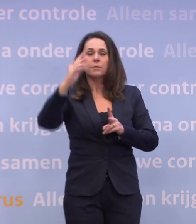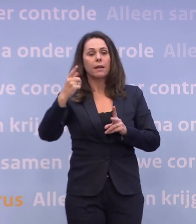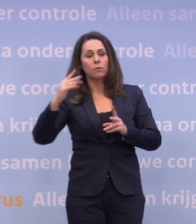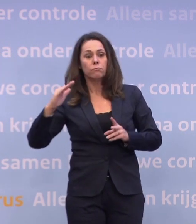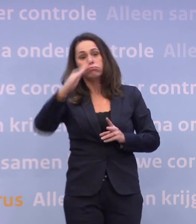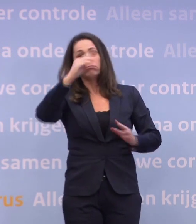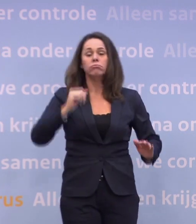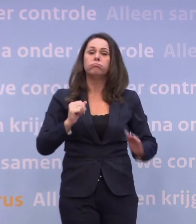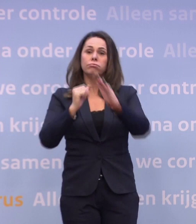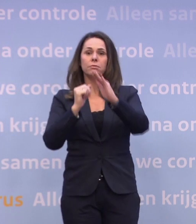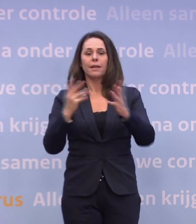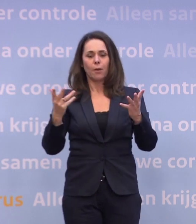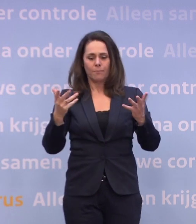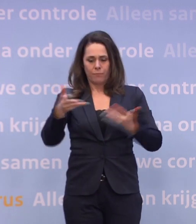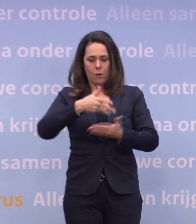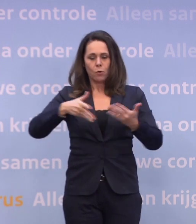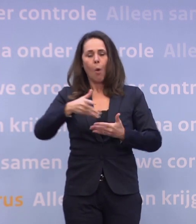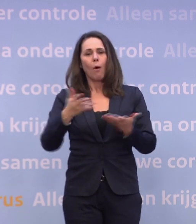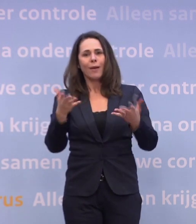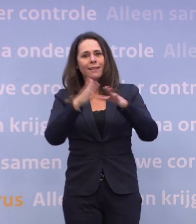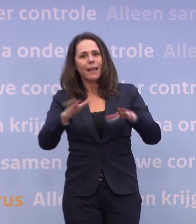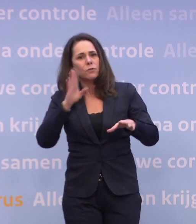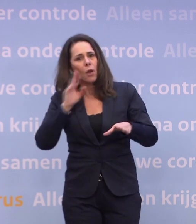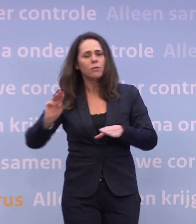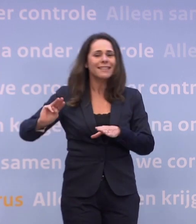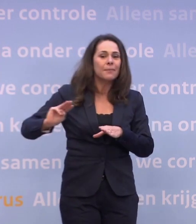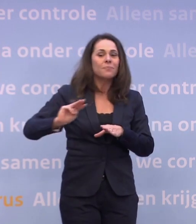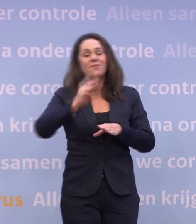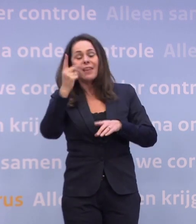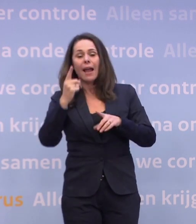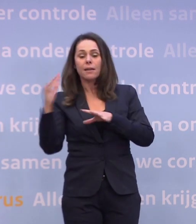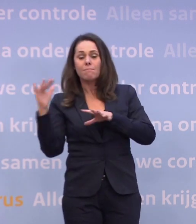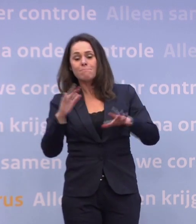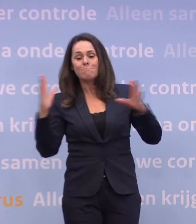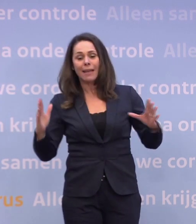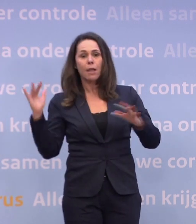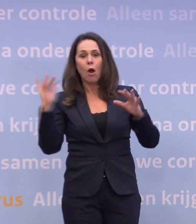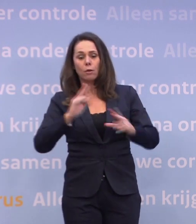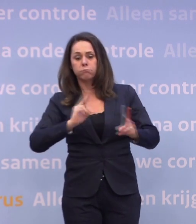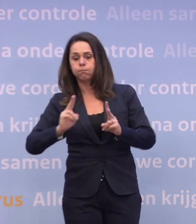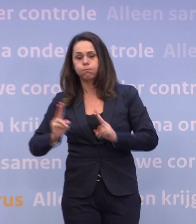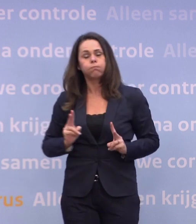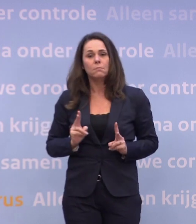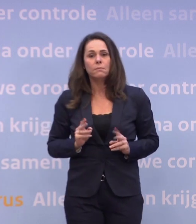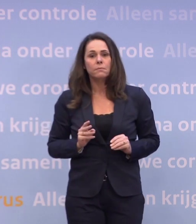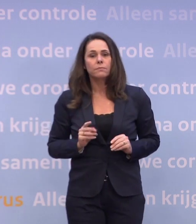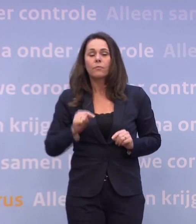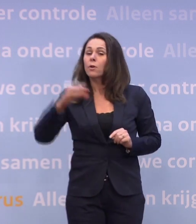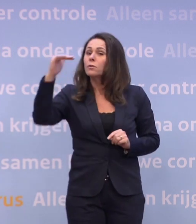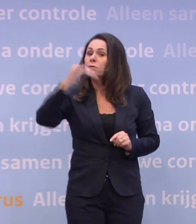...en rommelen we elkaar in die kerstvakantie zo een derde golf in. Dat moeten we natuurlijk zien te voorkomen. Dus het feit dat het daalt, is geen gegeven, is geen natuurwet.